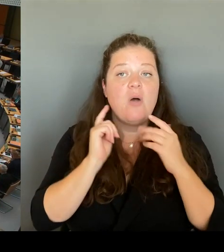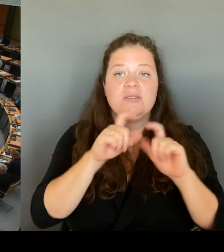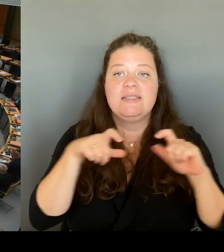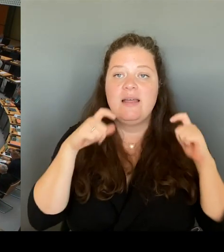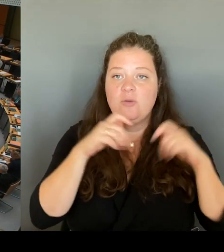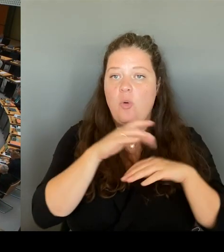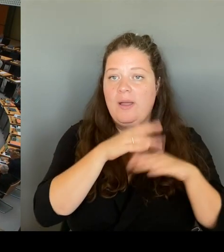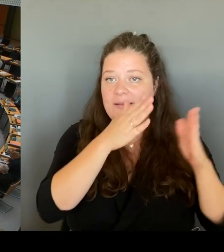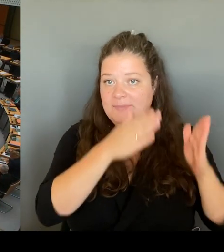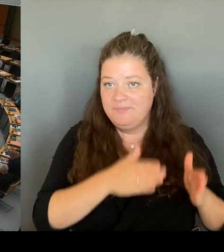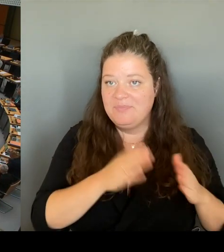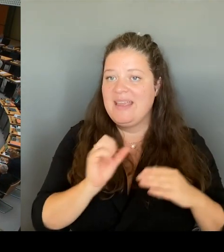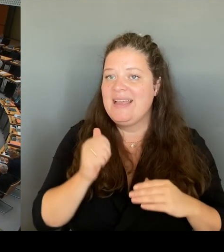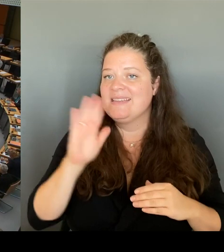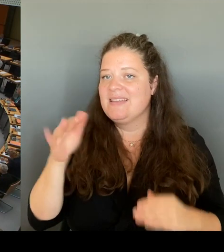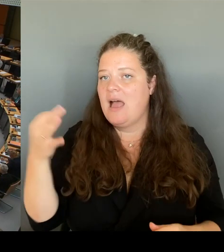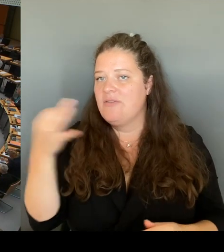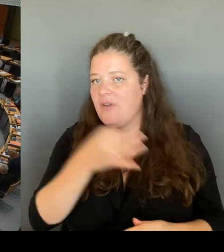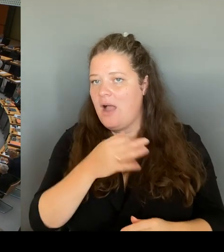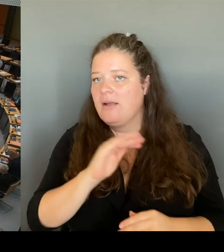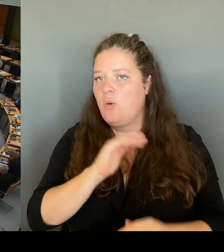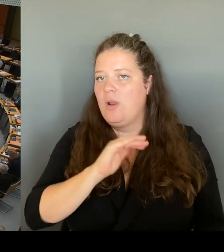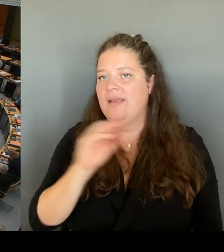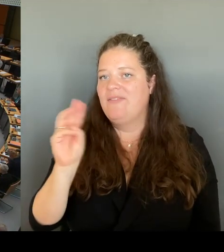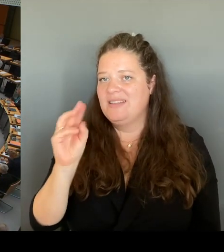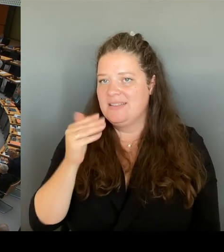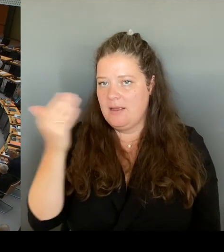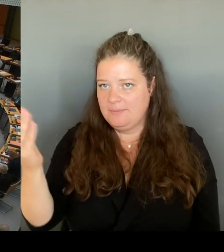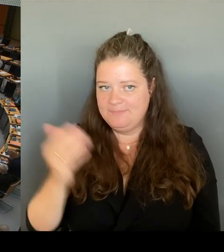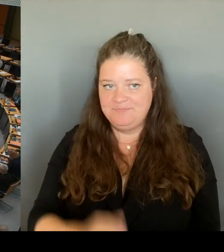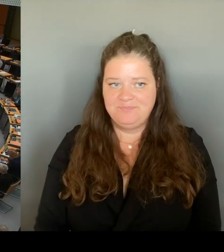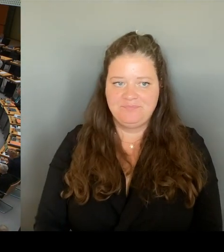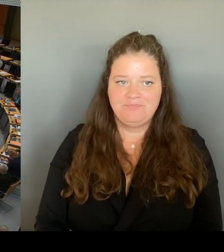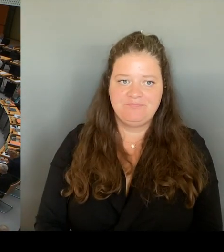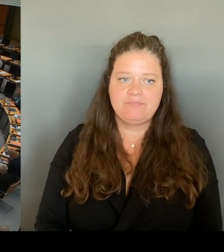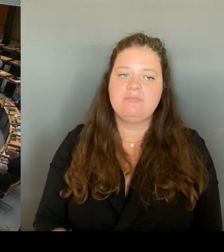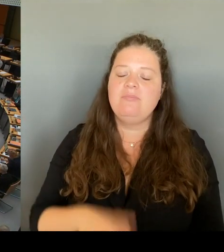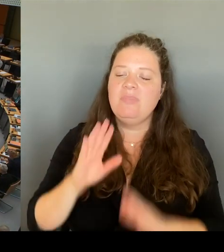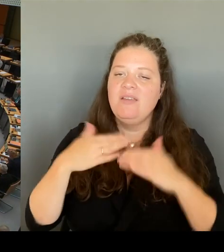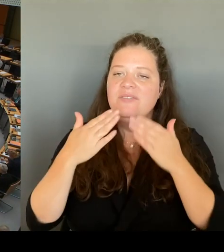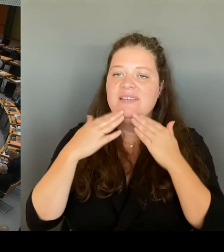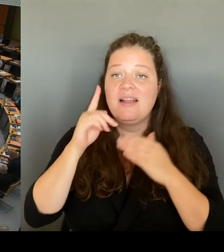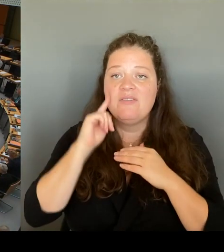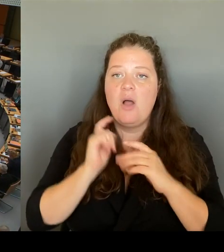(Rednerwechsel) Dank, Frau Senatorin, für Ihre überaus positive Antwort.